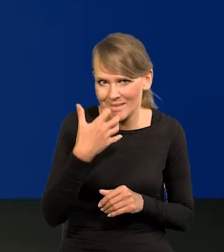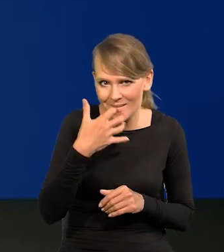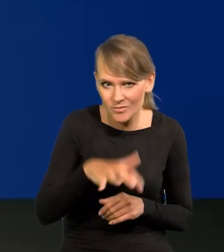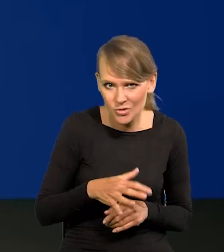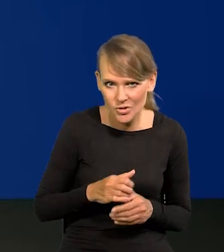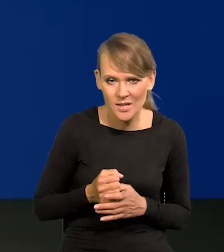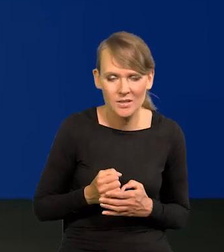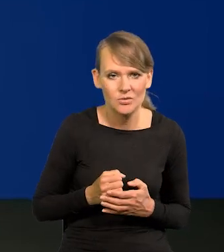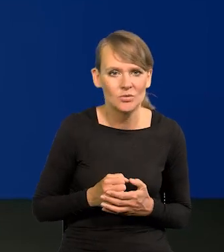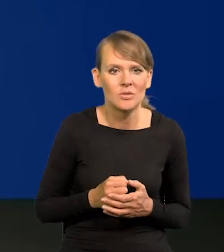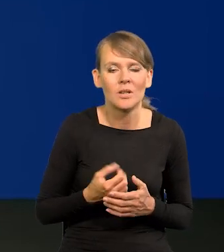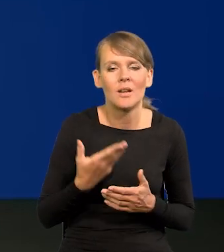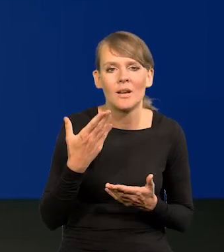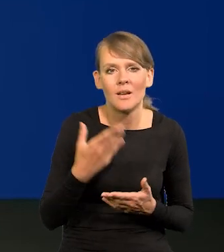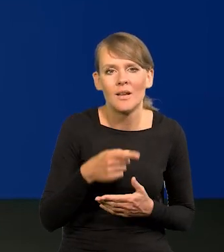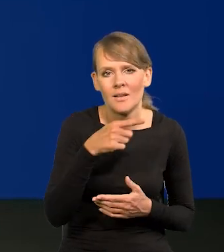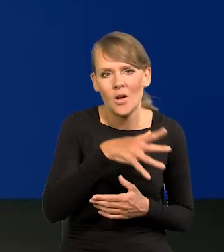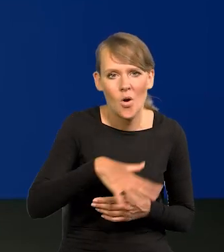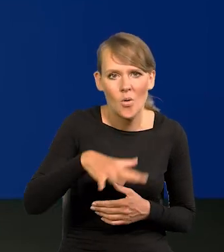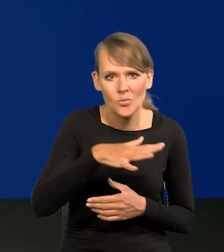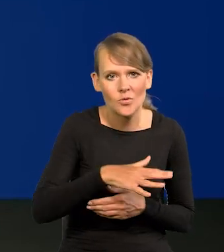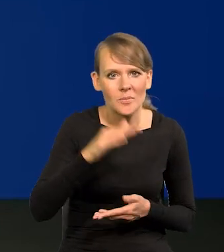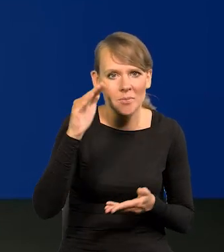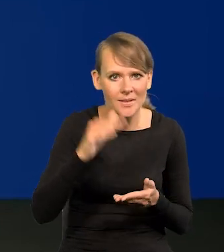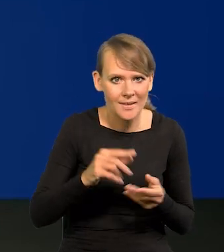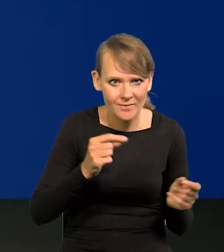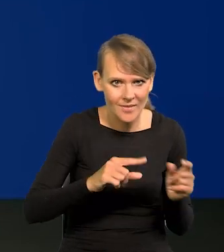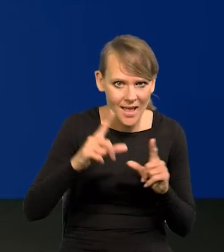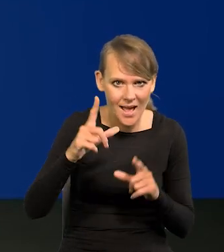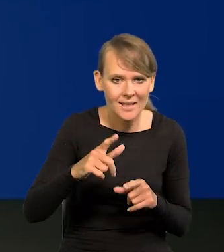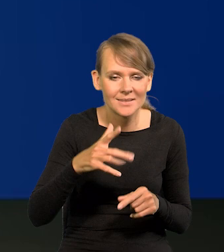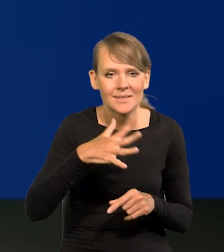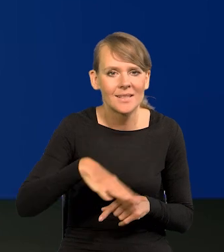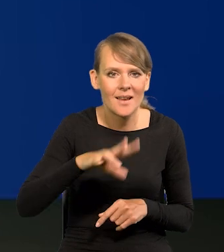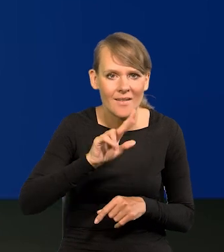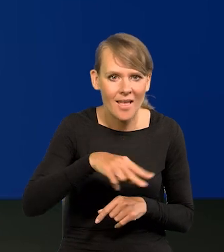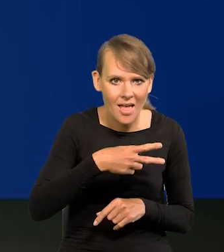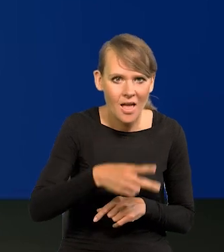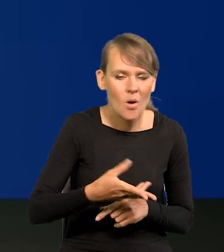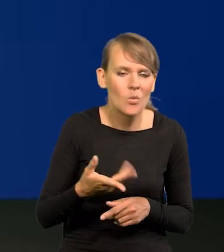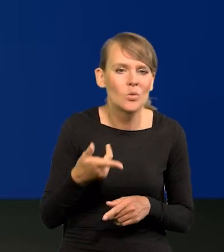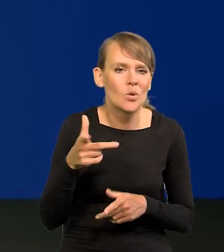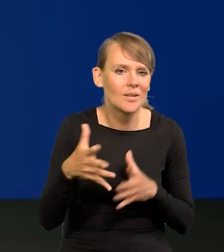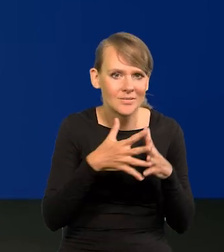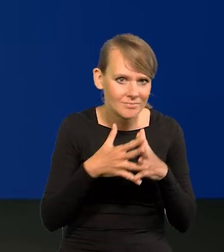Bo w obszarach gdzie jest niższa inflacja czy strefa euro, czy Stany Zjednoczone,